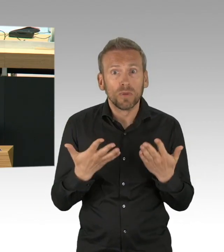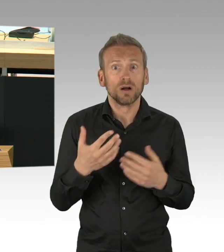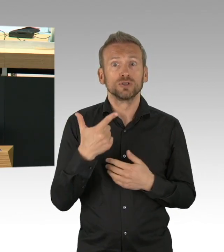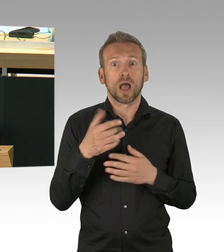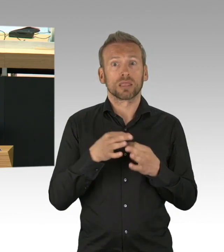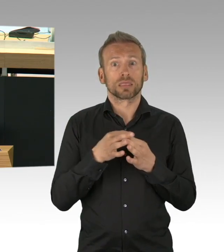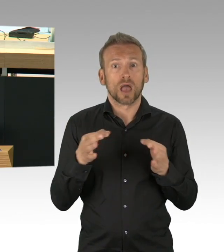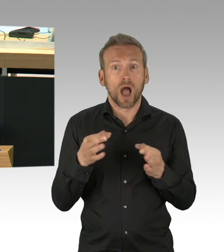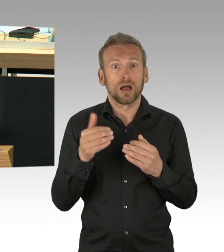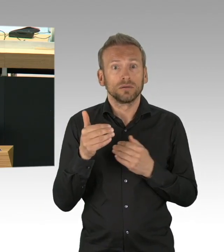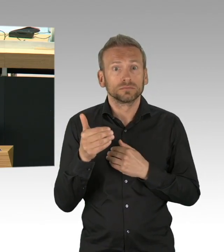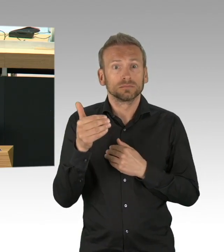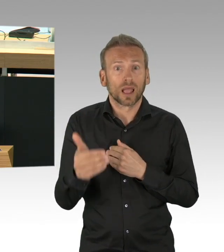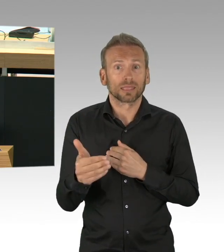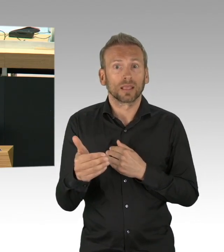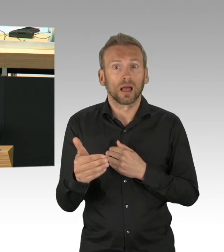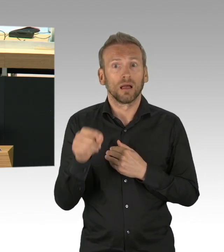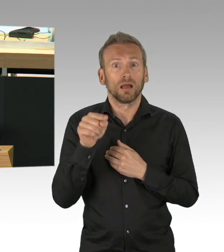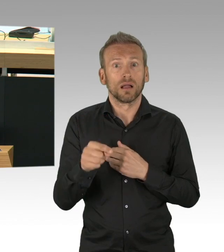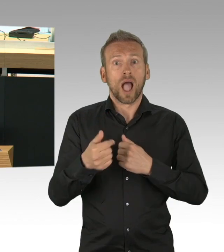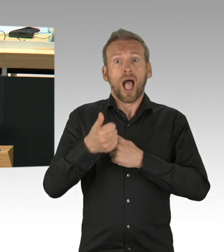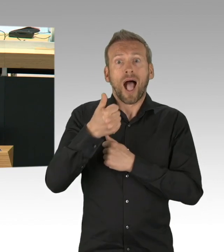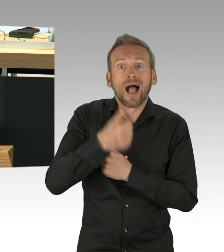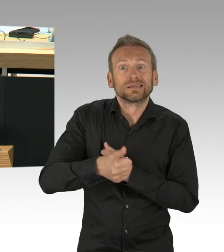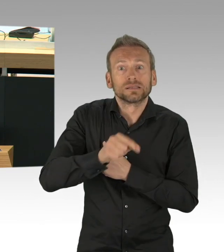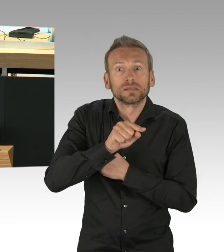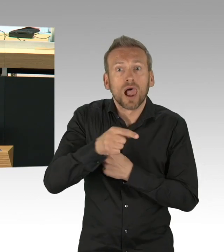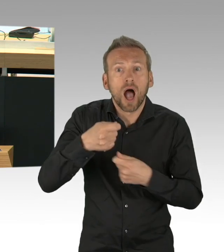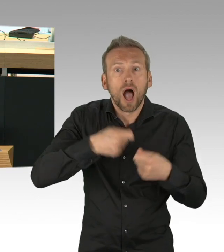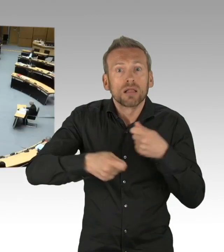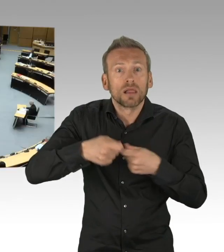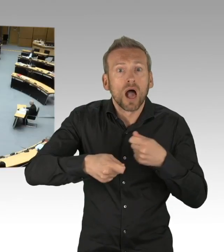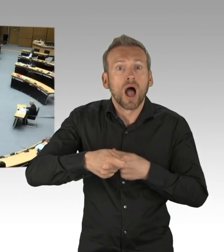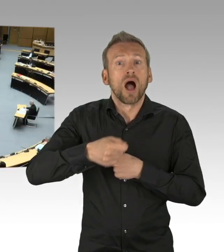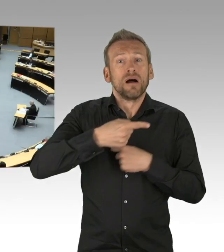(Beifall)